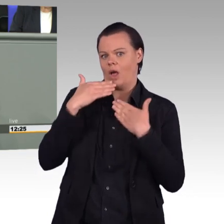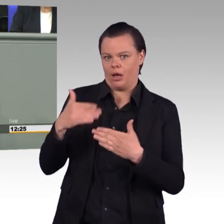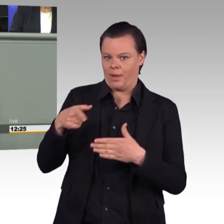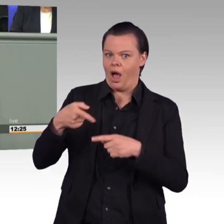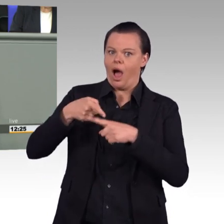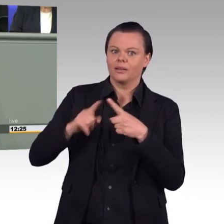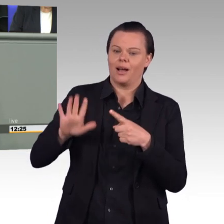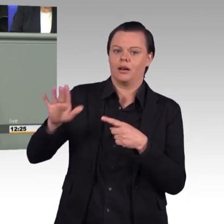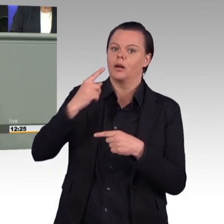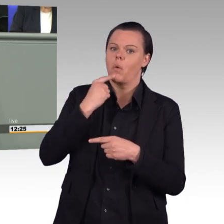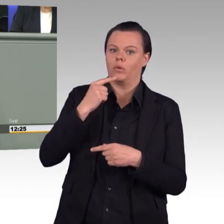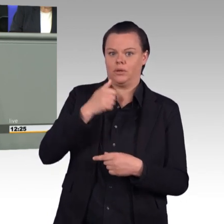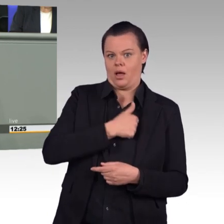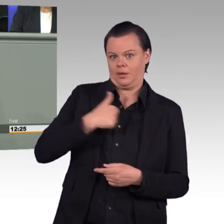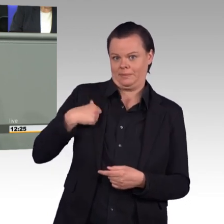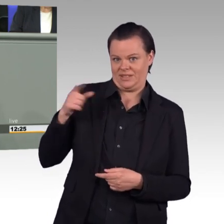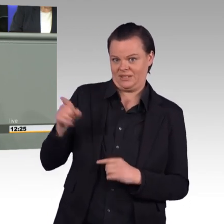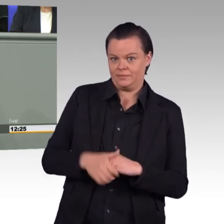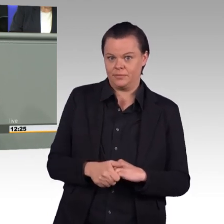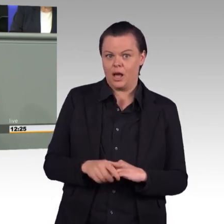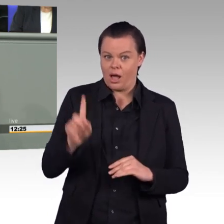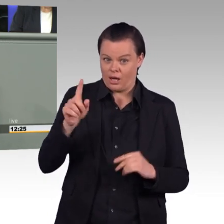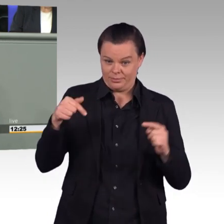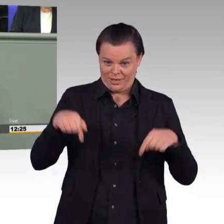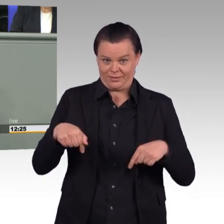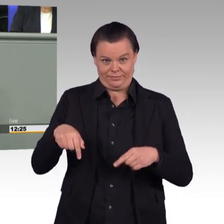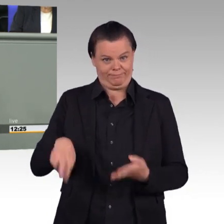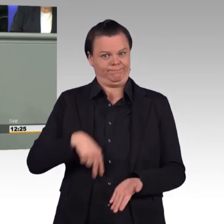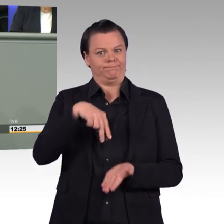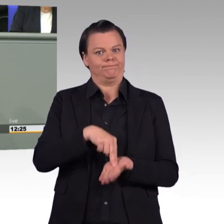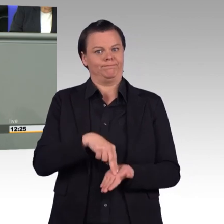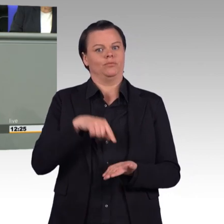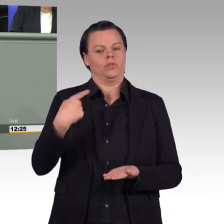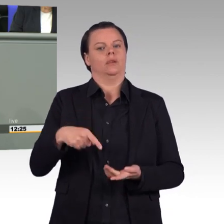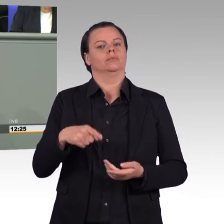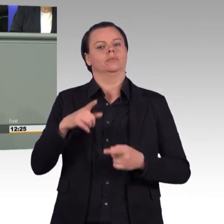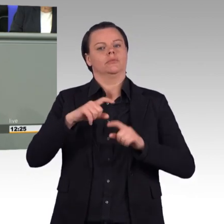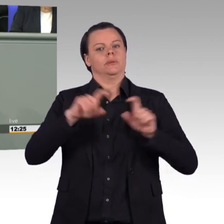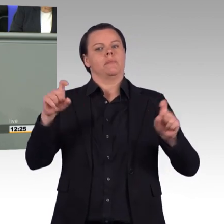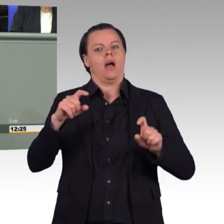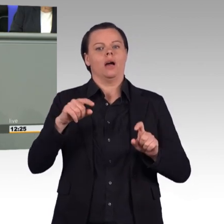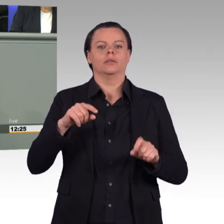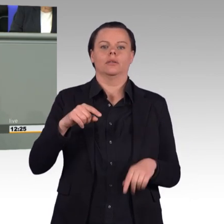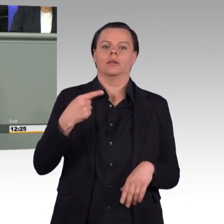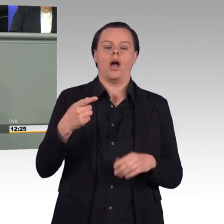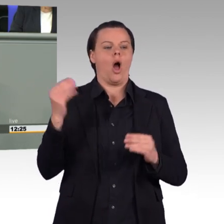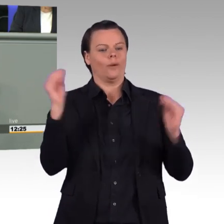über Aufrüstung gegenüber Russland zu reden, während Ihr Fraktionskollege Alexander Neu sich gerade auf Fraktionskosten auf dem Roten Platz